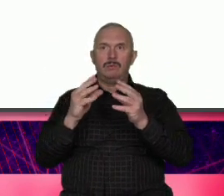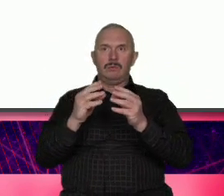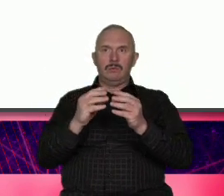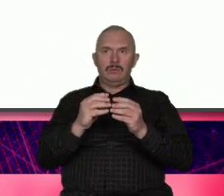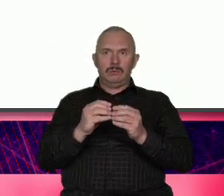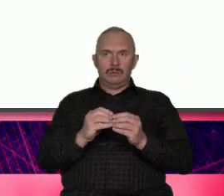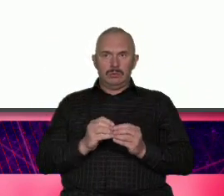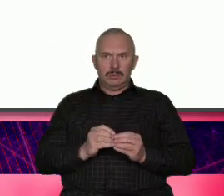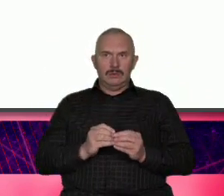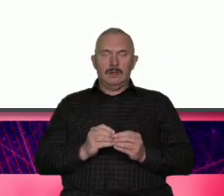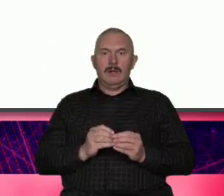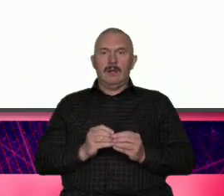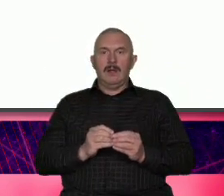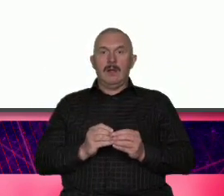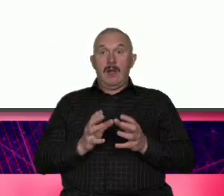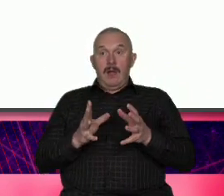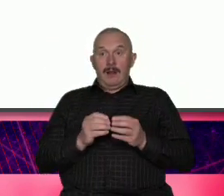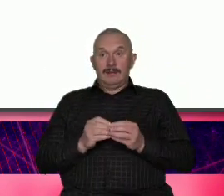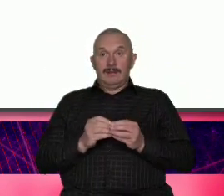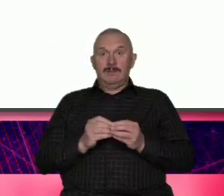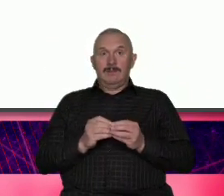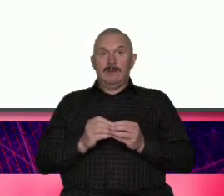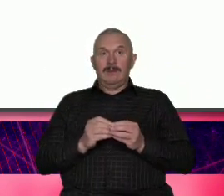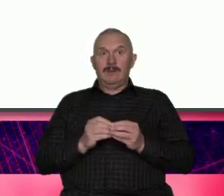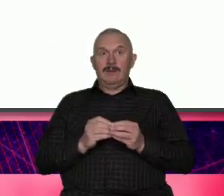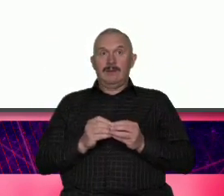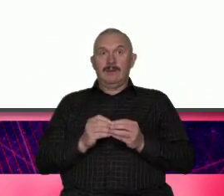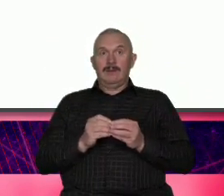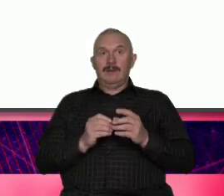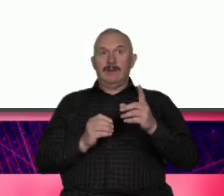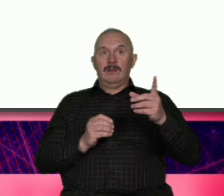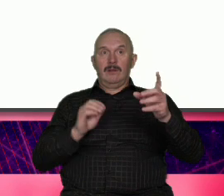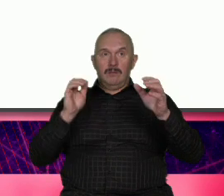porównać kranu